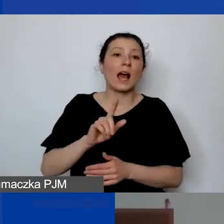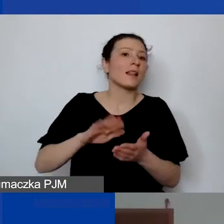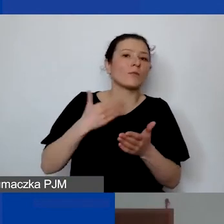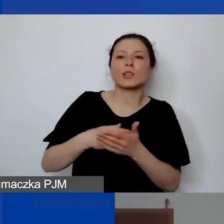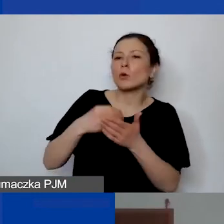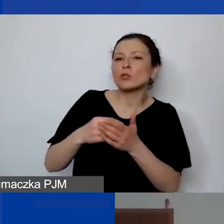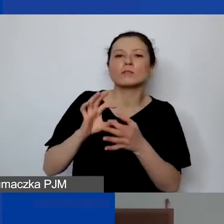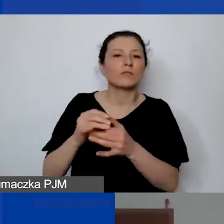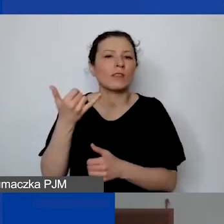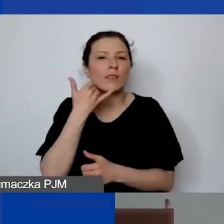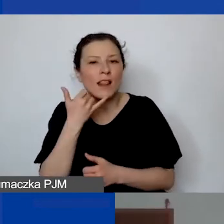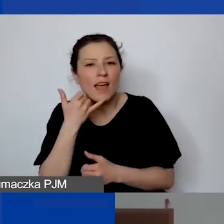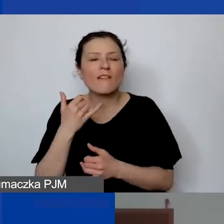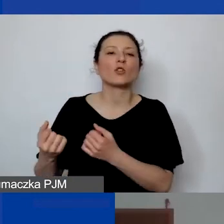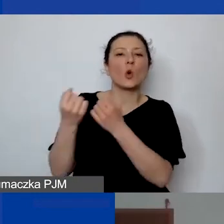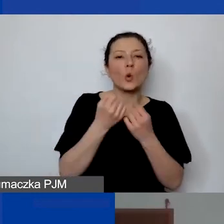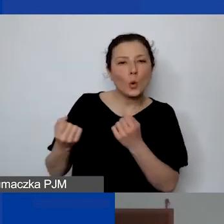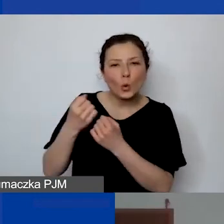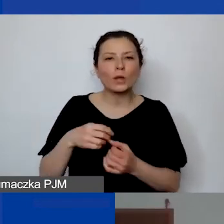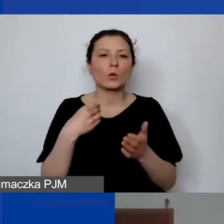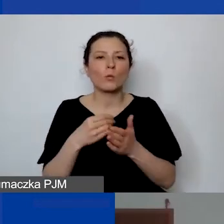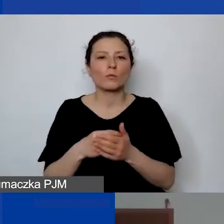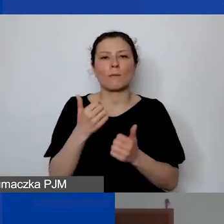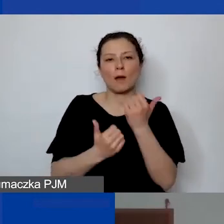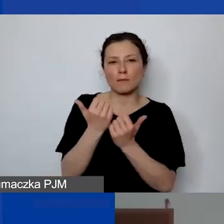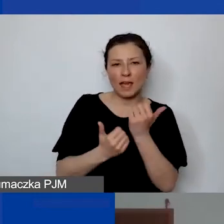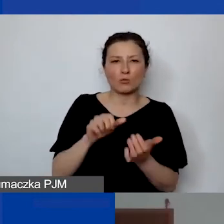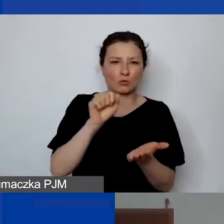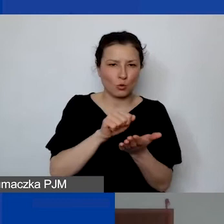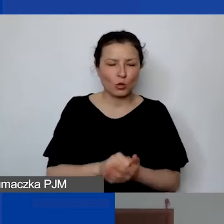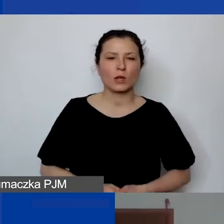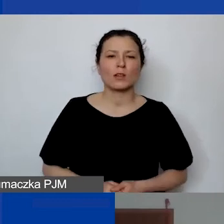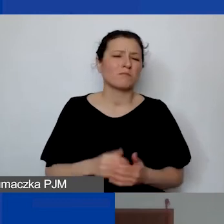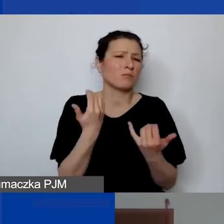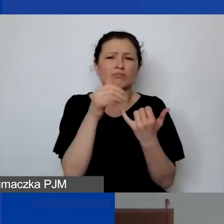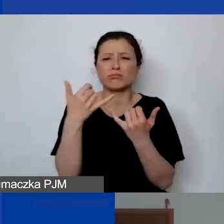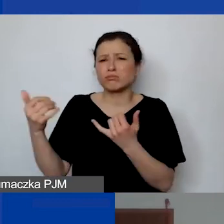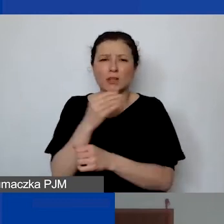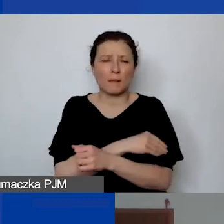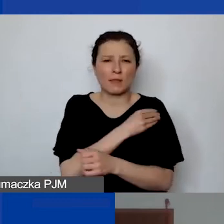usług kurierskich, zakupu papieru do druku, różnych materiałów biurowych.